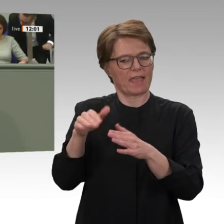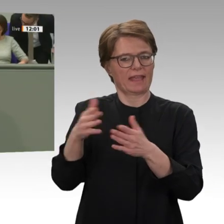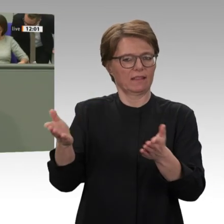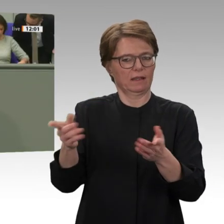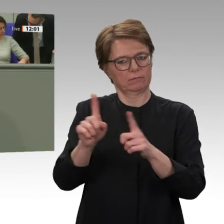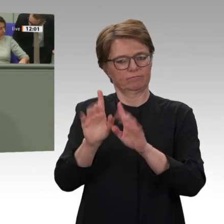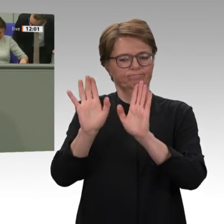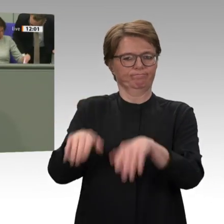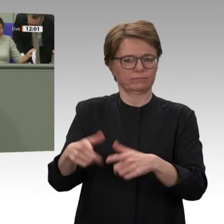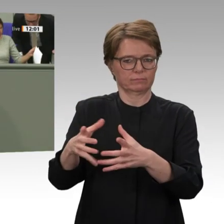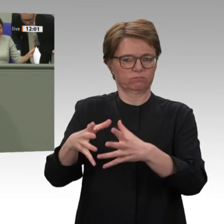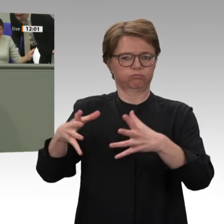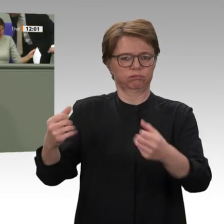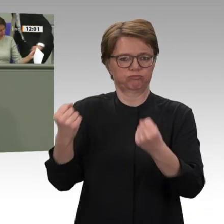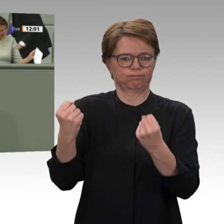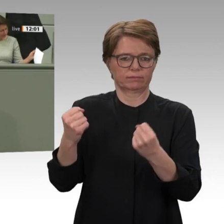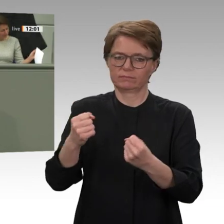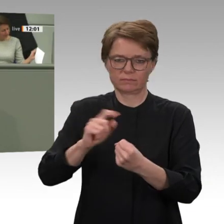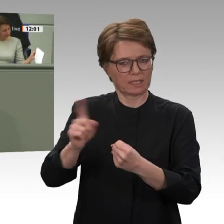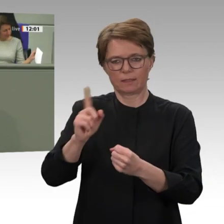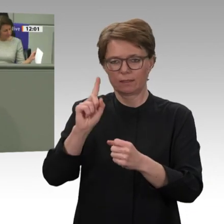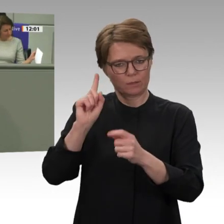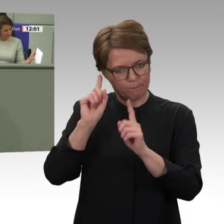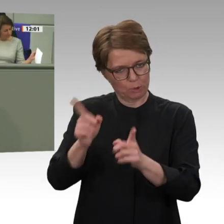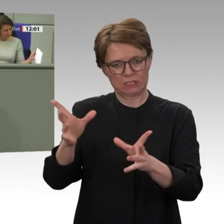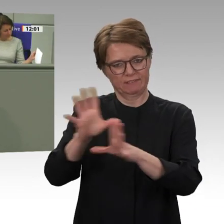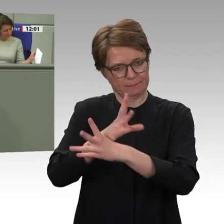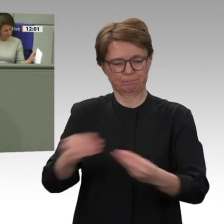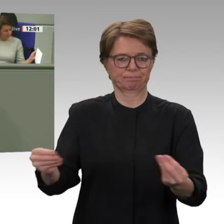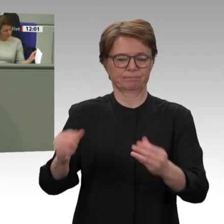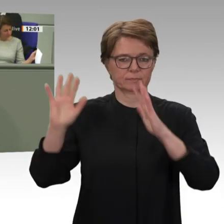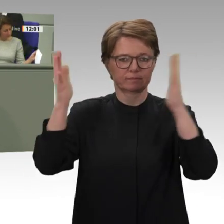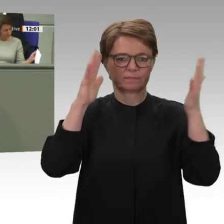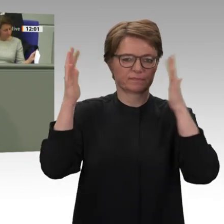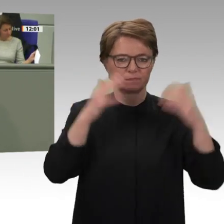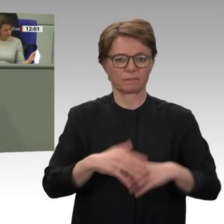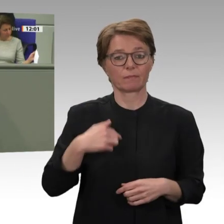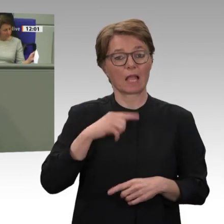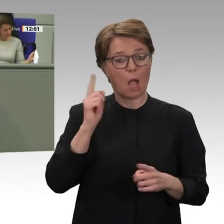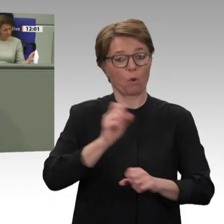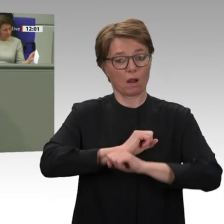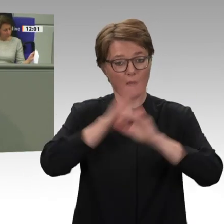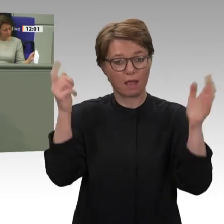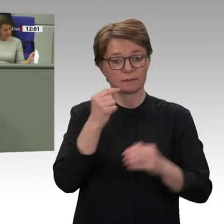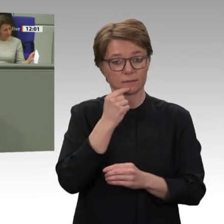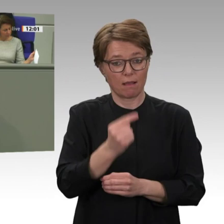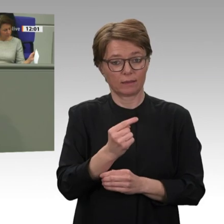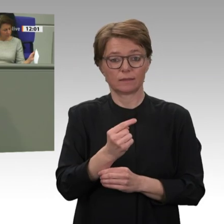die diese falsche Politik bis zum Schluss mitgetragen hat. Wenn man jetzt so tut, als hätte man mit al-Baschir gar nicht zusammengearbeitet und eigentlich schon